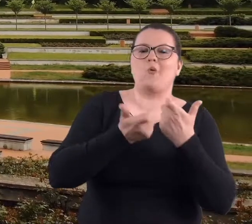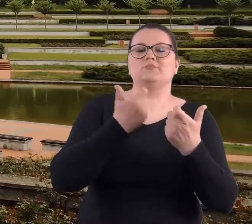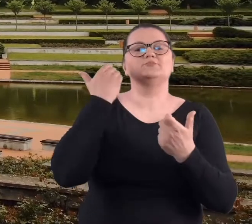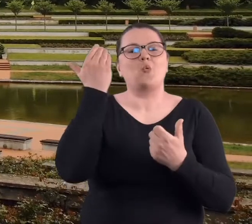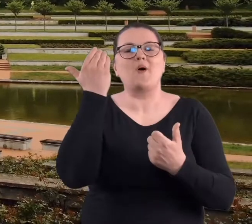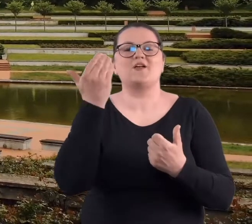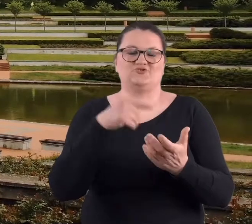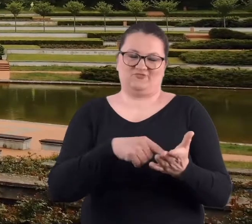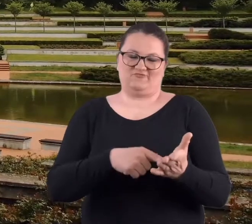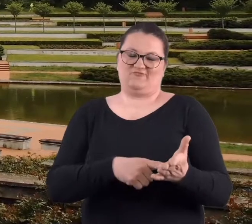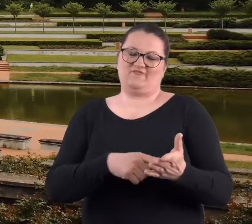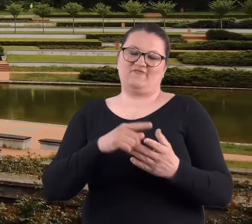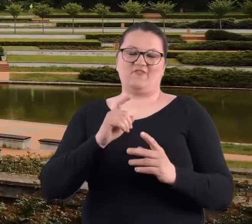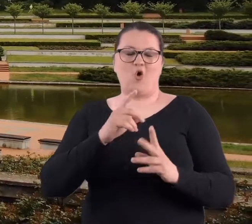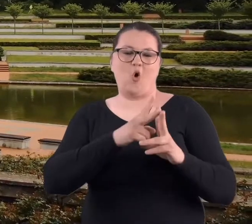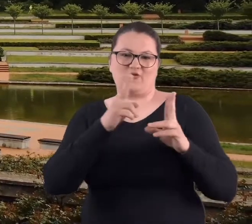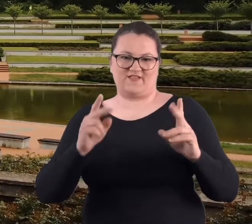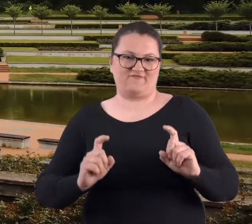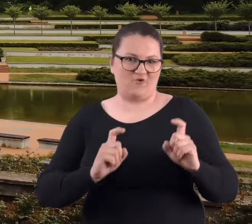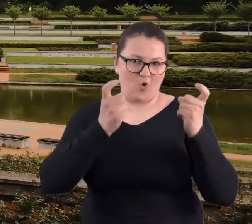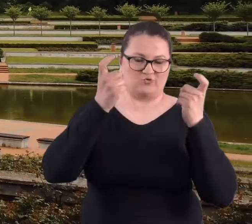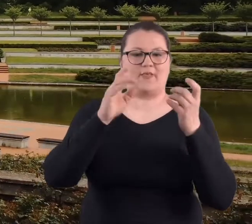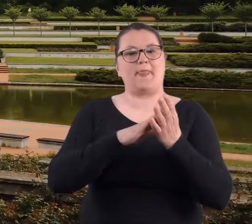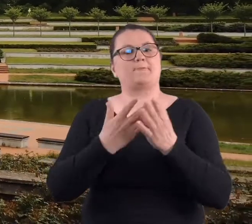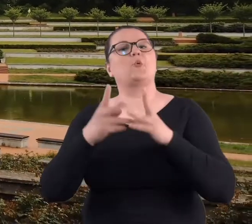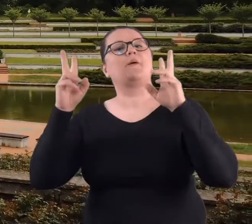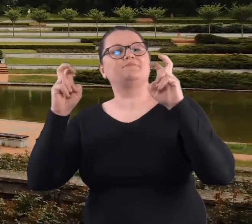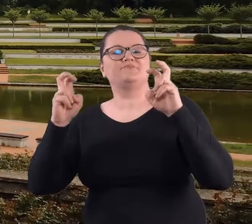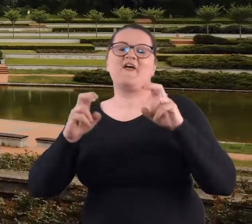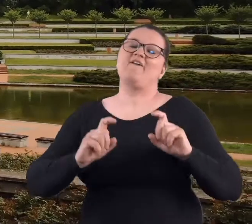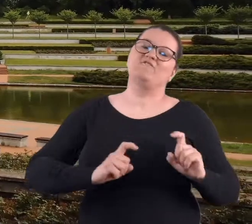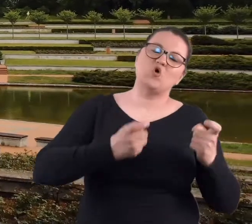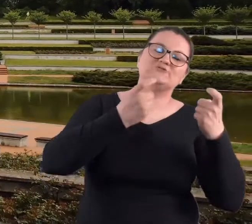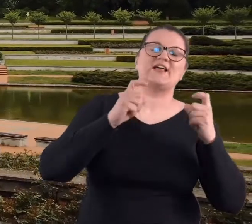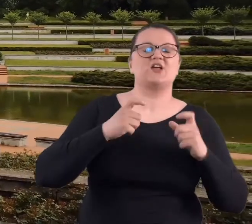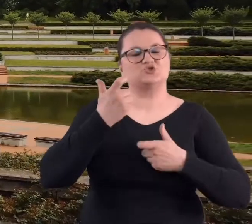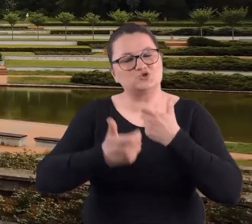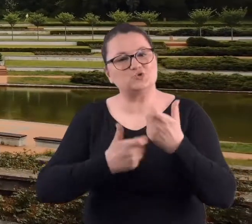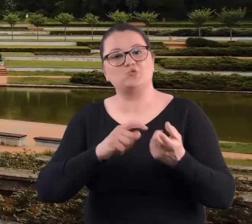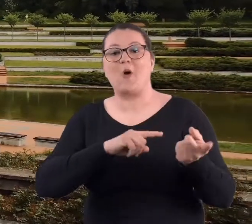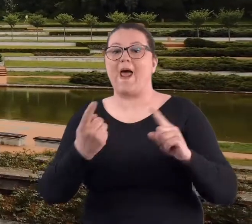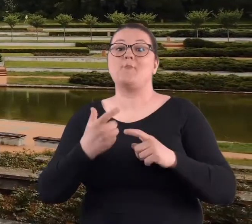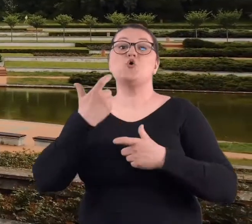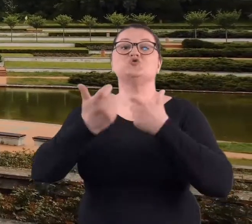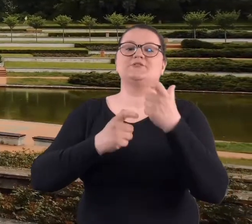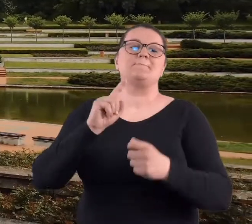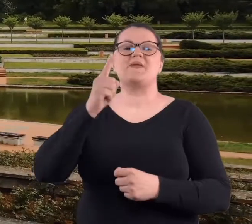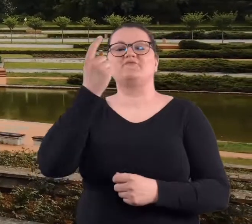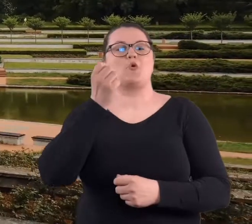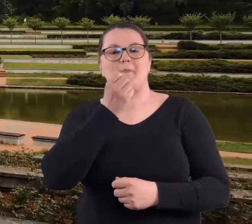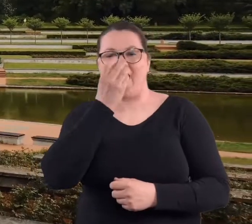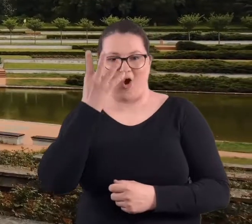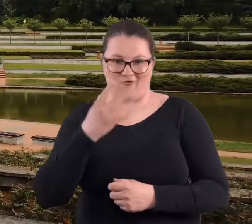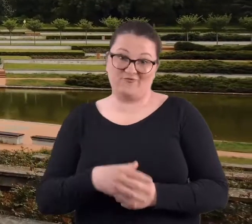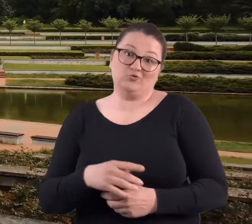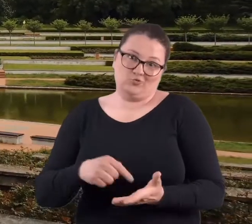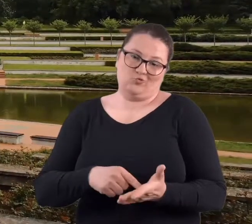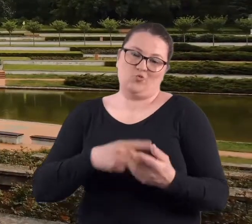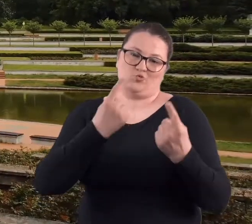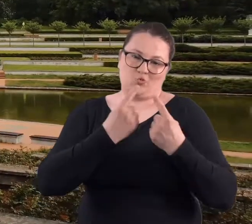się na wiosnę. Pod różnymi hasłami, takimi na przykład "wiosna czynów" albo "czyn pierwszomajowy" to było super.